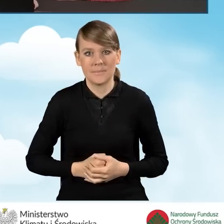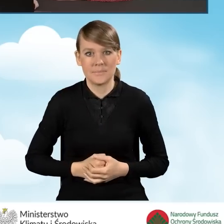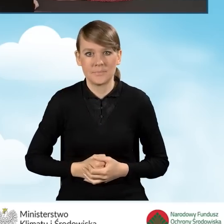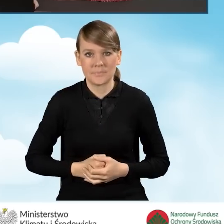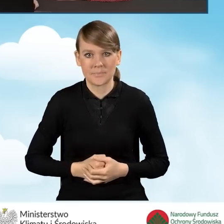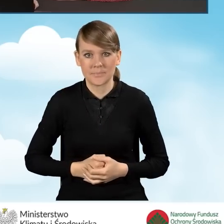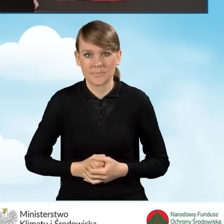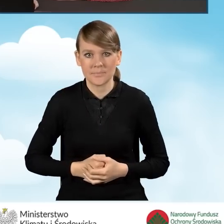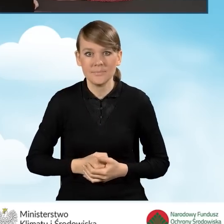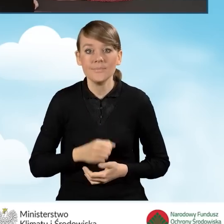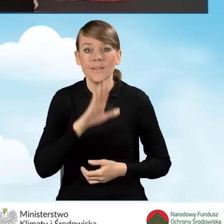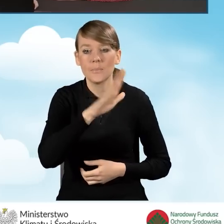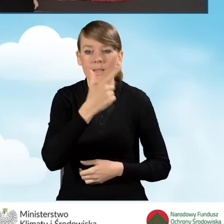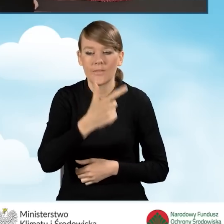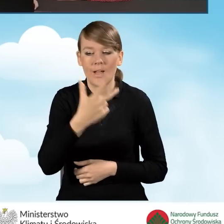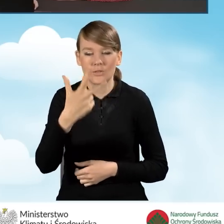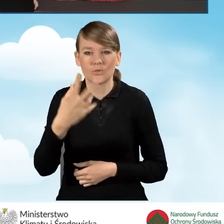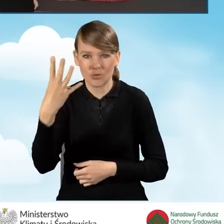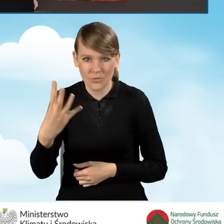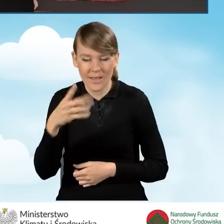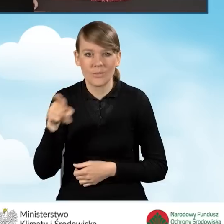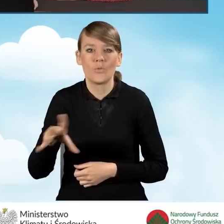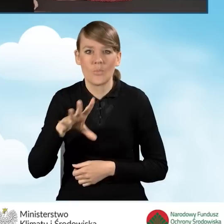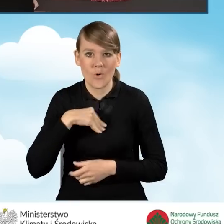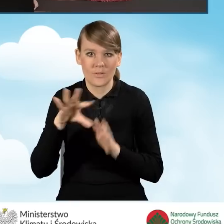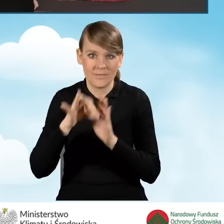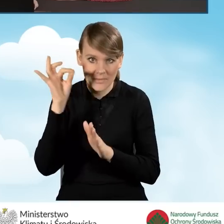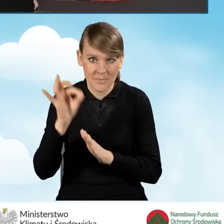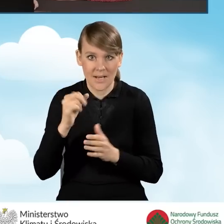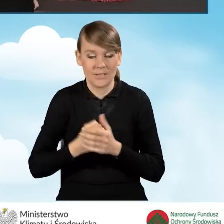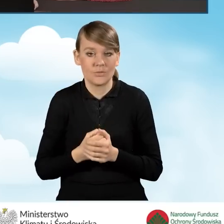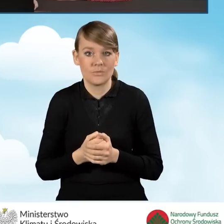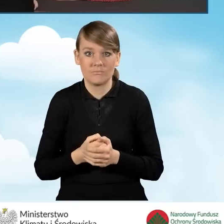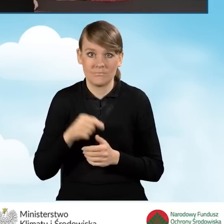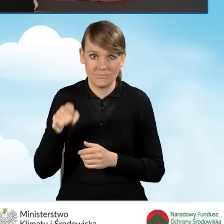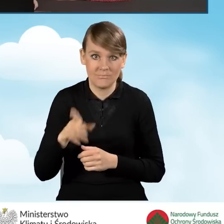W dalszej kolejności w polu B2.3.4 możemy również zaznaczyć, czy nasze przedsięwzięcie będzie obejmowało